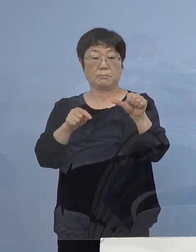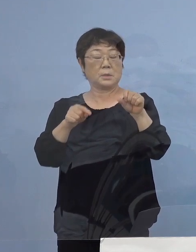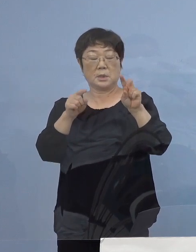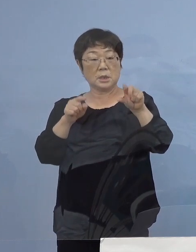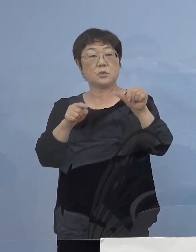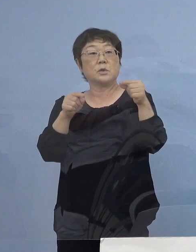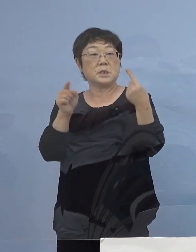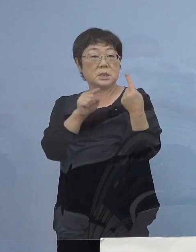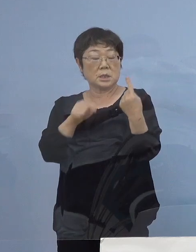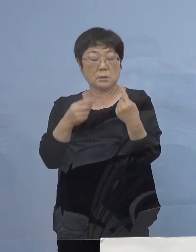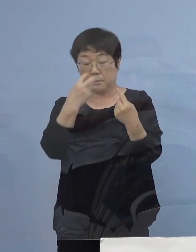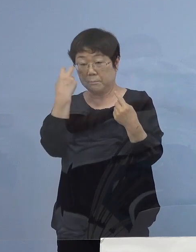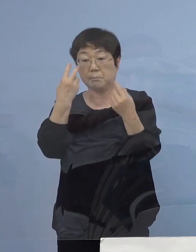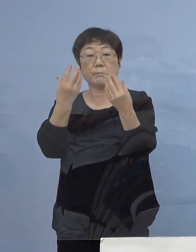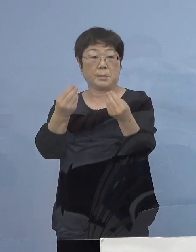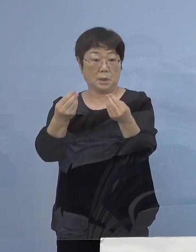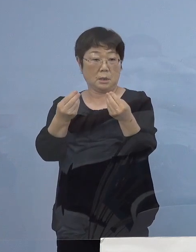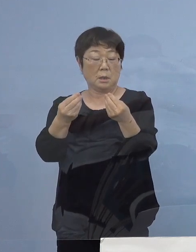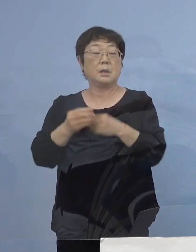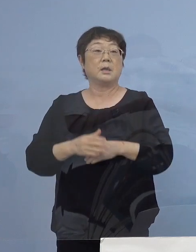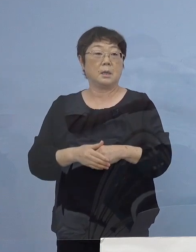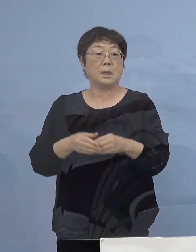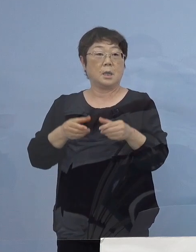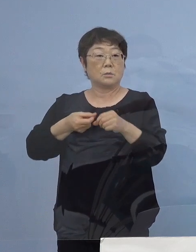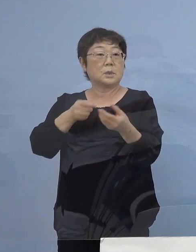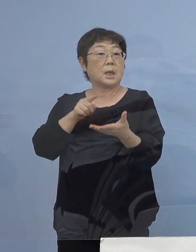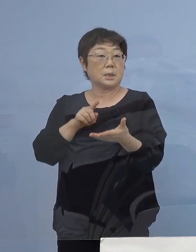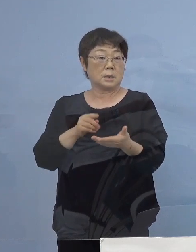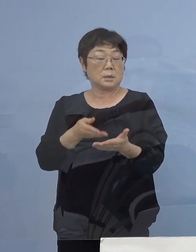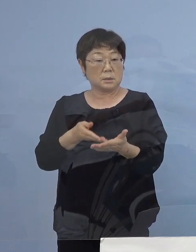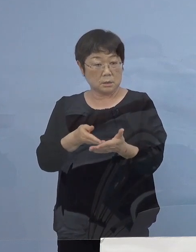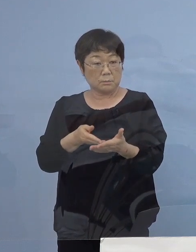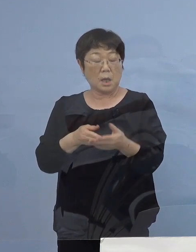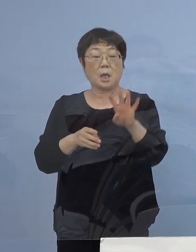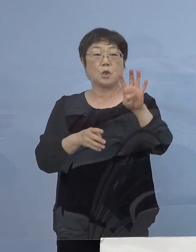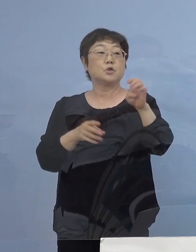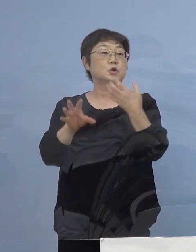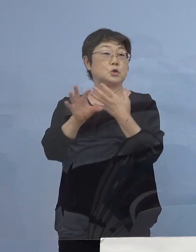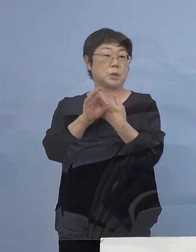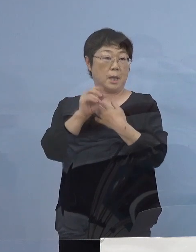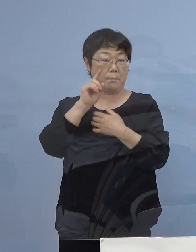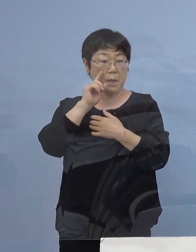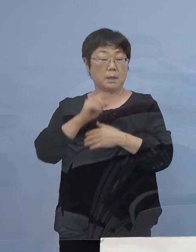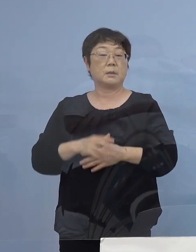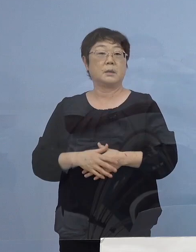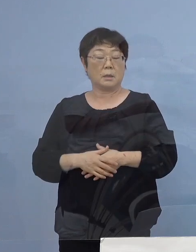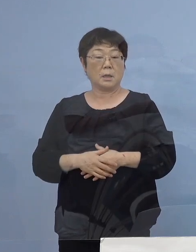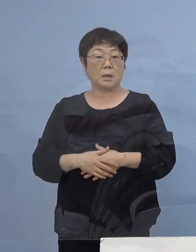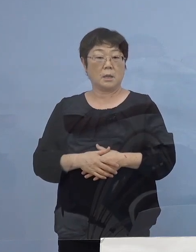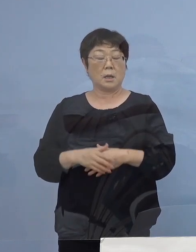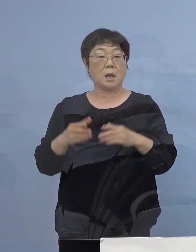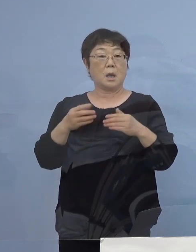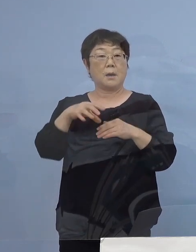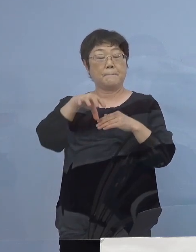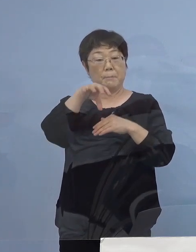例えば一つずつ少し申し上げていきますと 40例目こちらについては場所を公表させていただきました